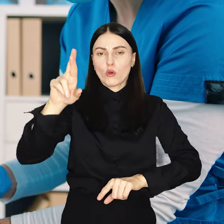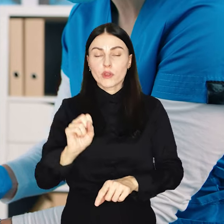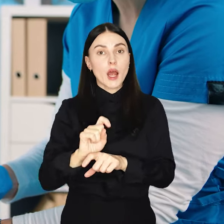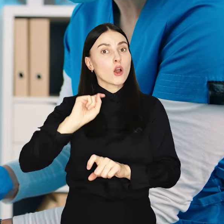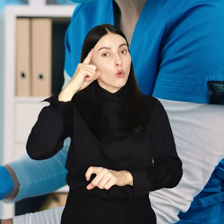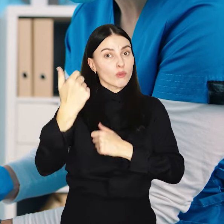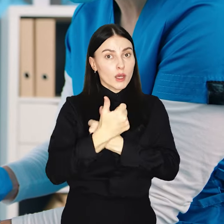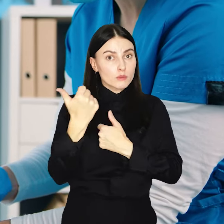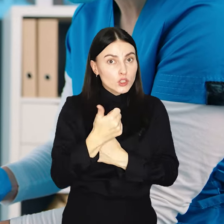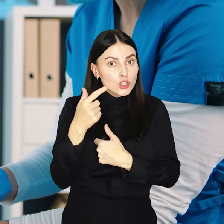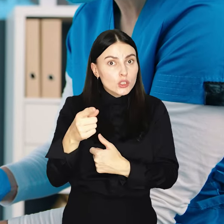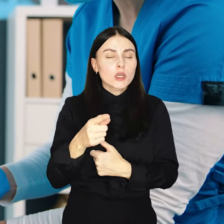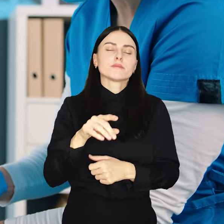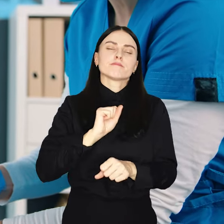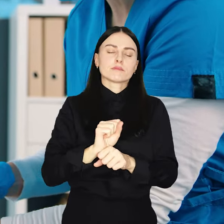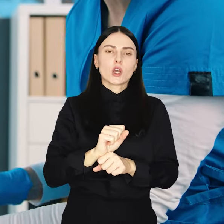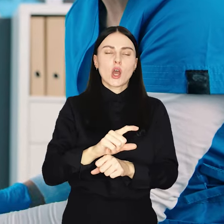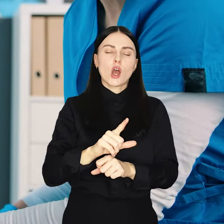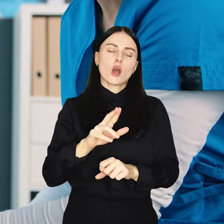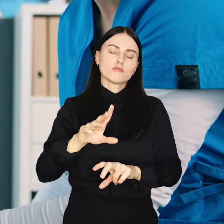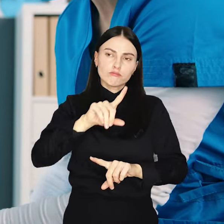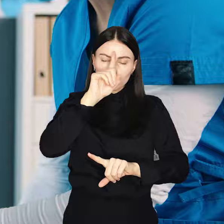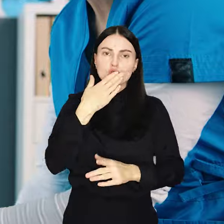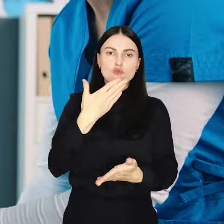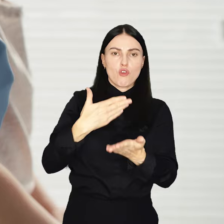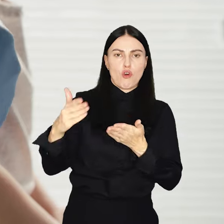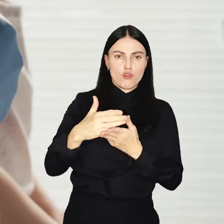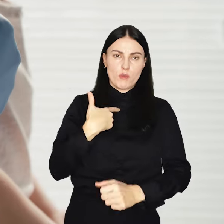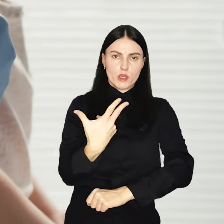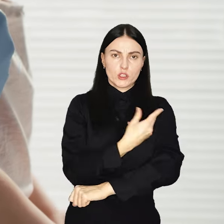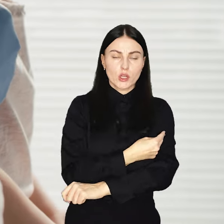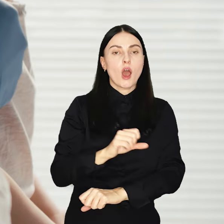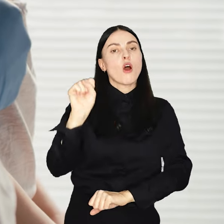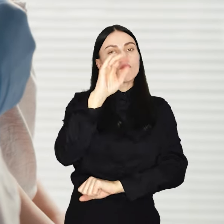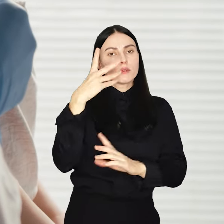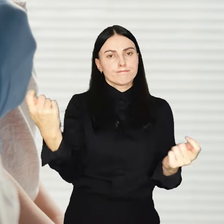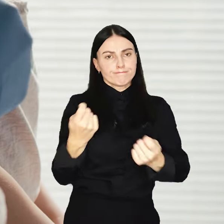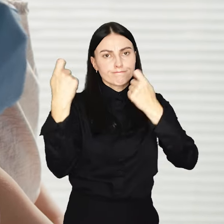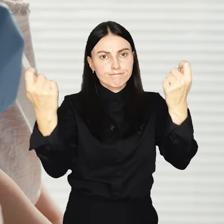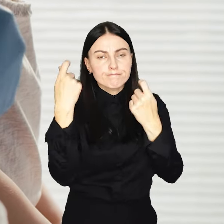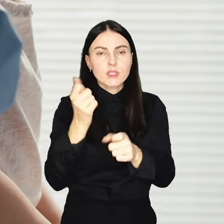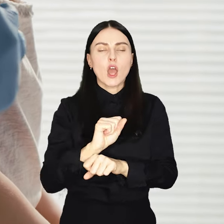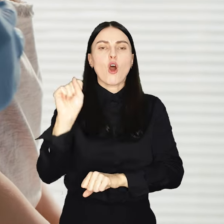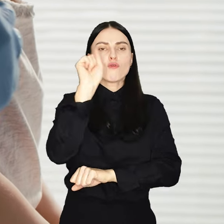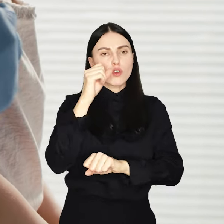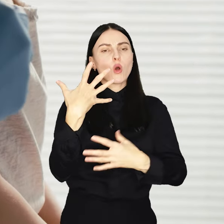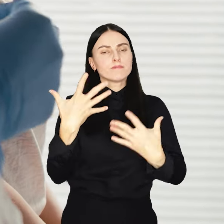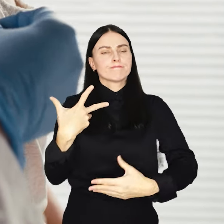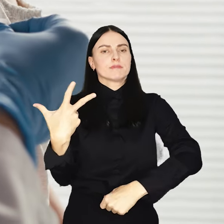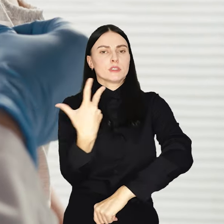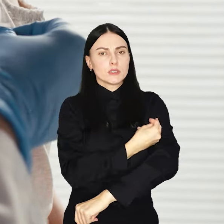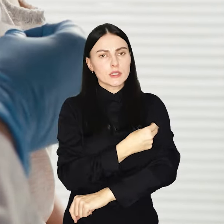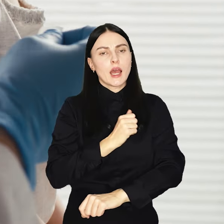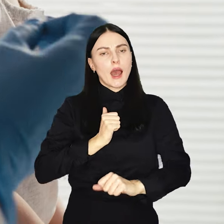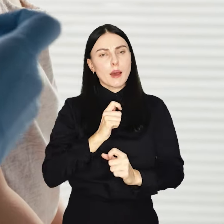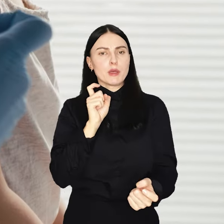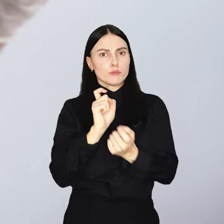jest także coraz więcej odmów szczepień. Dlatego Wrocław rusza z kampanią Wrocław się szczepi i zachęca do profilaktyki.